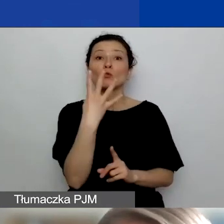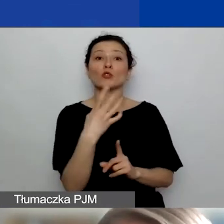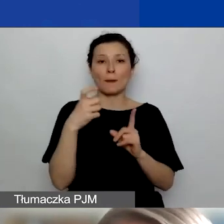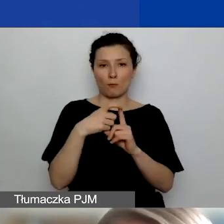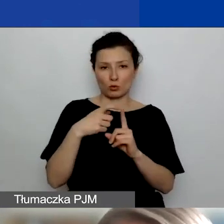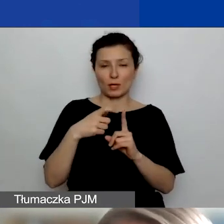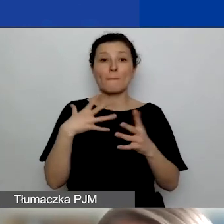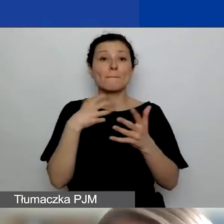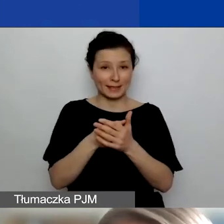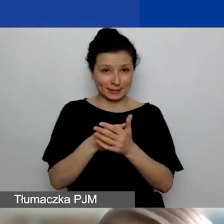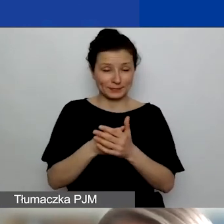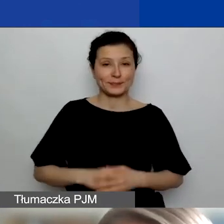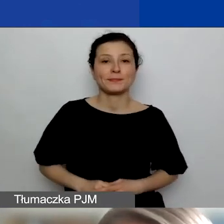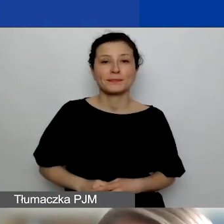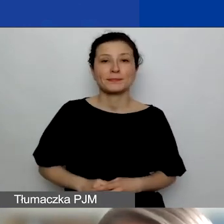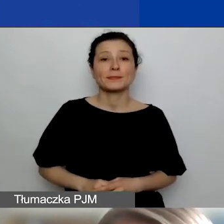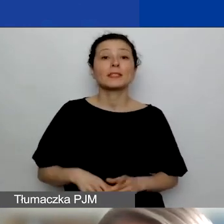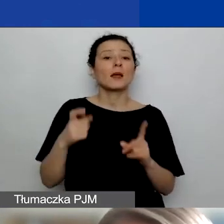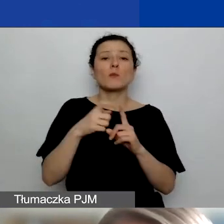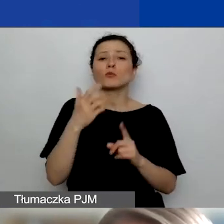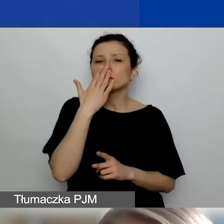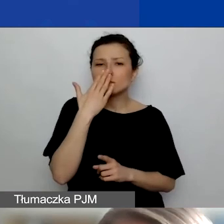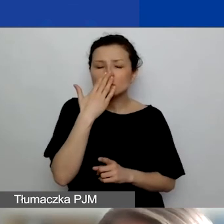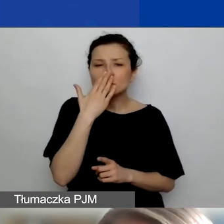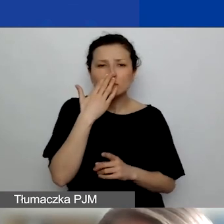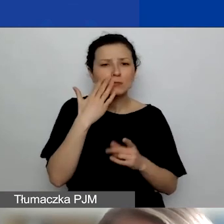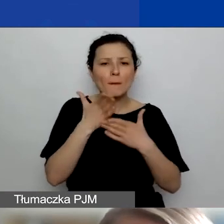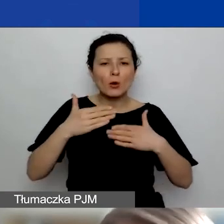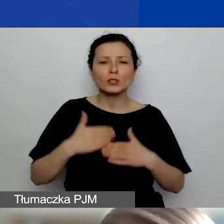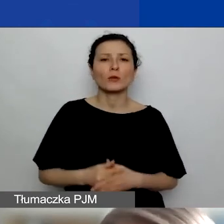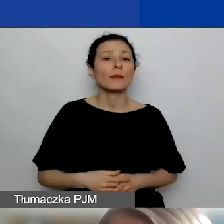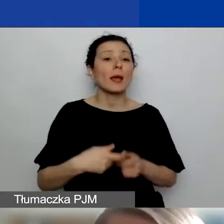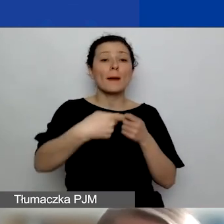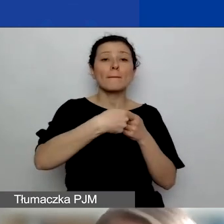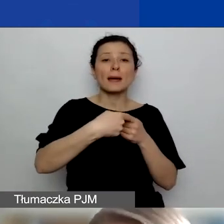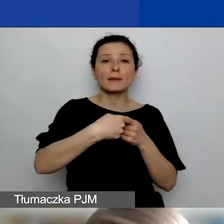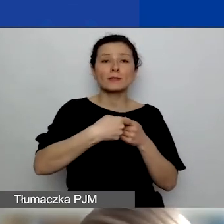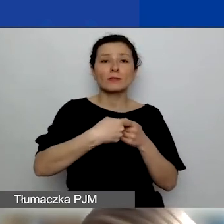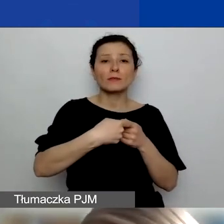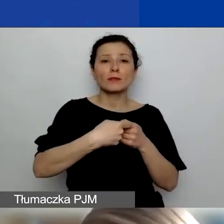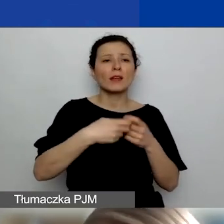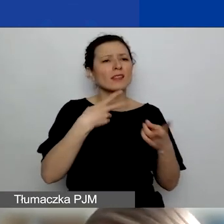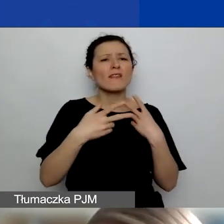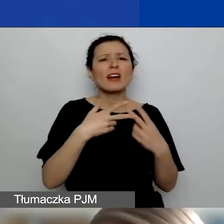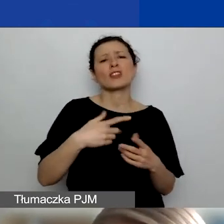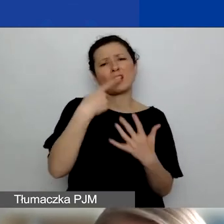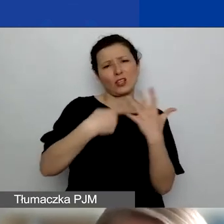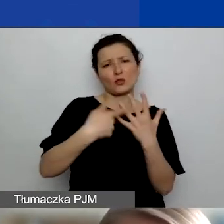Tutaj te punkty się rozkładają tak, że za partnerstwo, niezależnie od tego, ilu jest partnerów, to jedna kategoria,